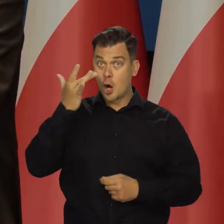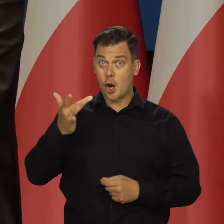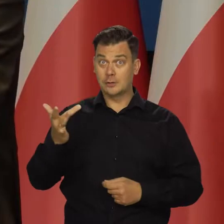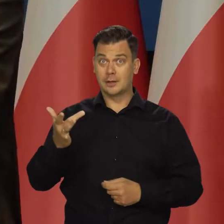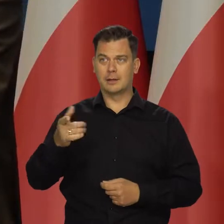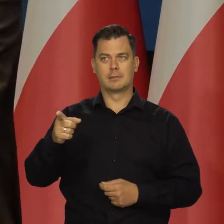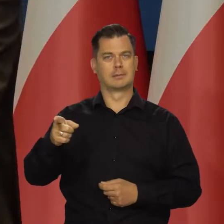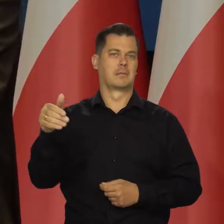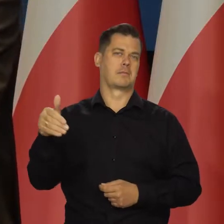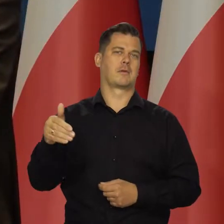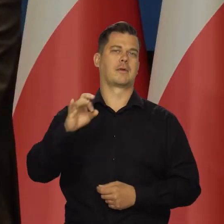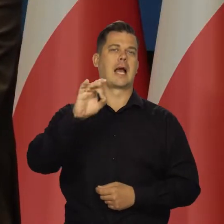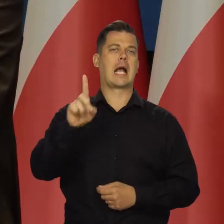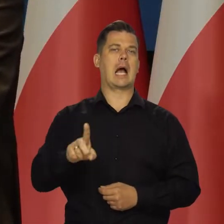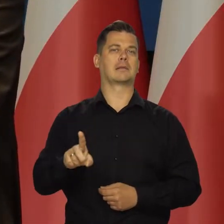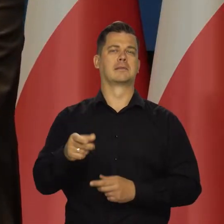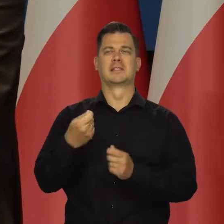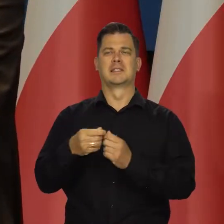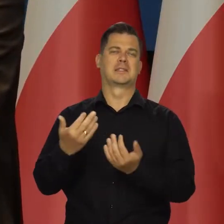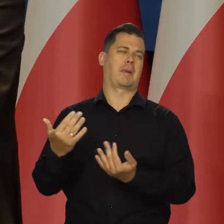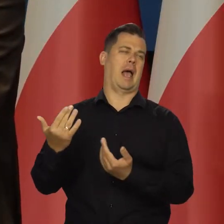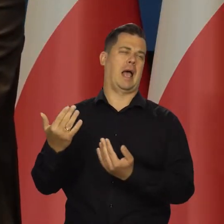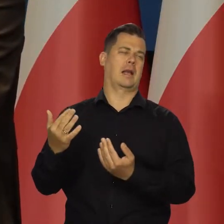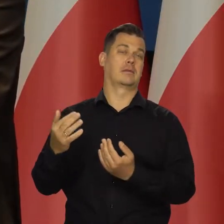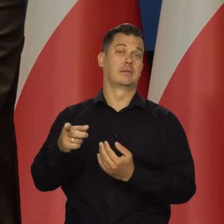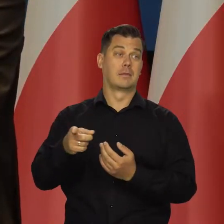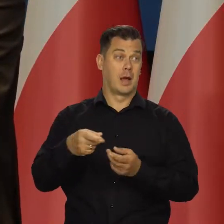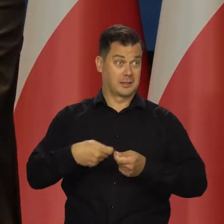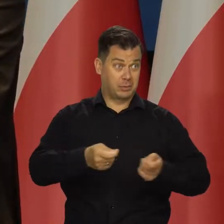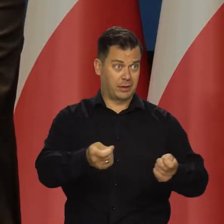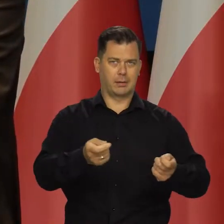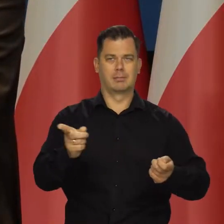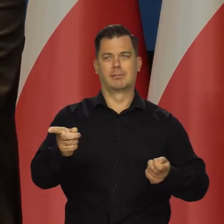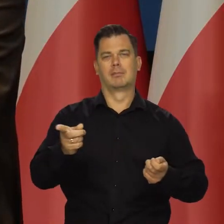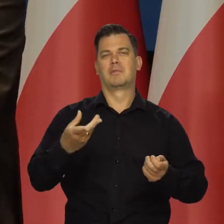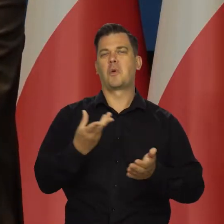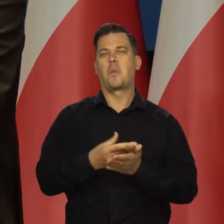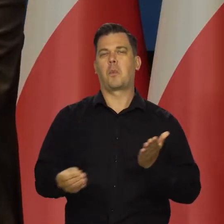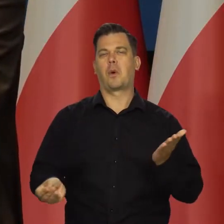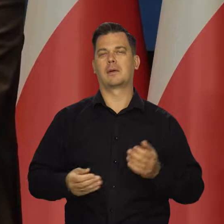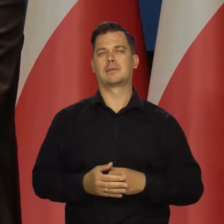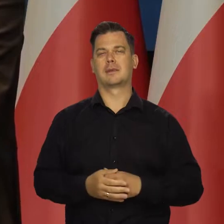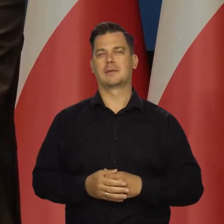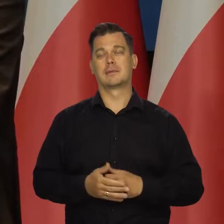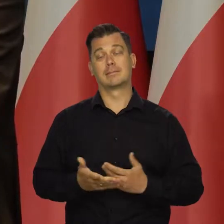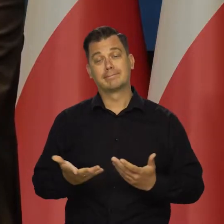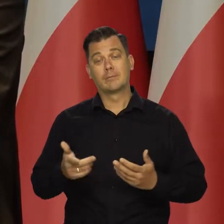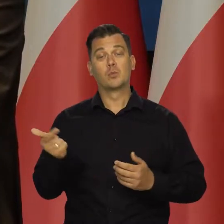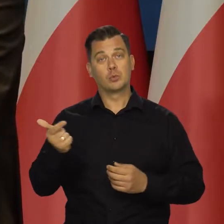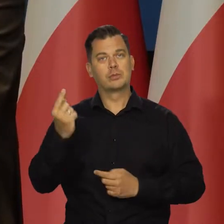Rosjanie wolą palić na przykład gaz, niż go sprzedawać, żeby utrzymać ceny. To są takie rzeczy, które trzeba brać pod uwagę.